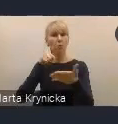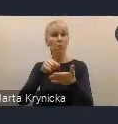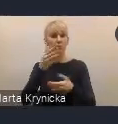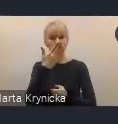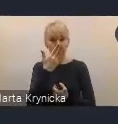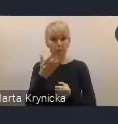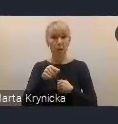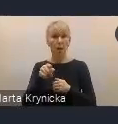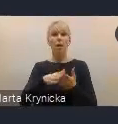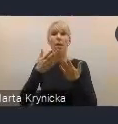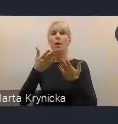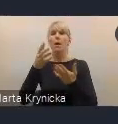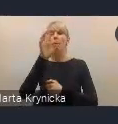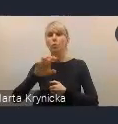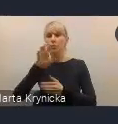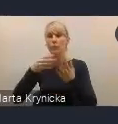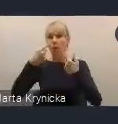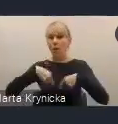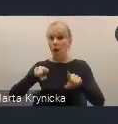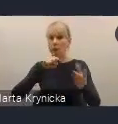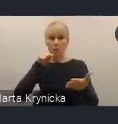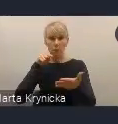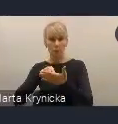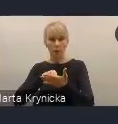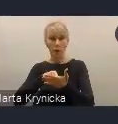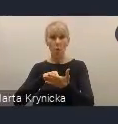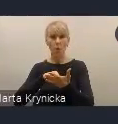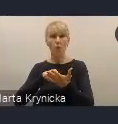realizacji celów tejże polityki